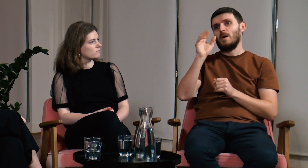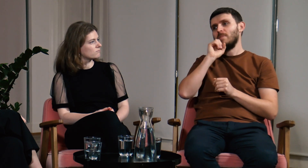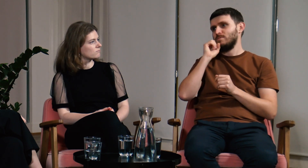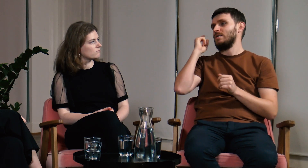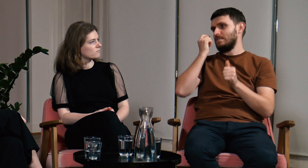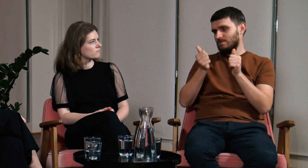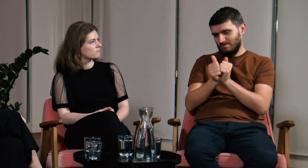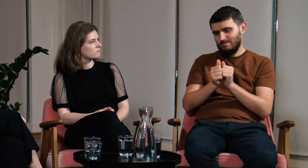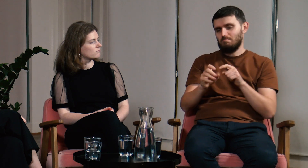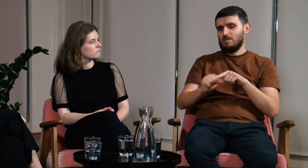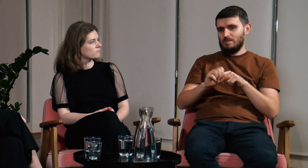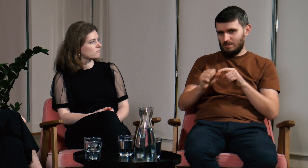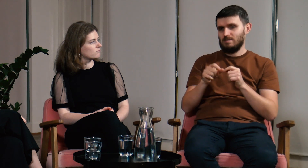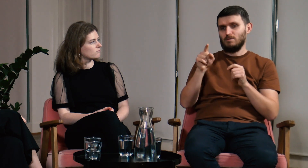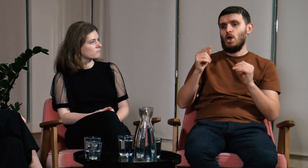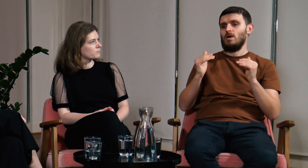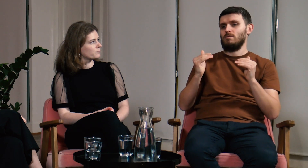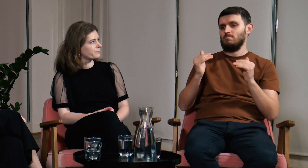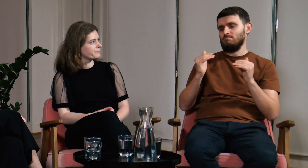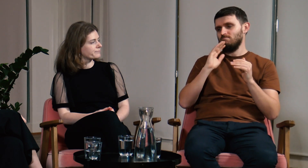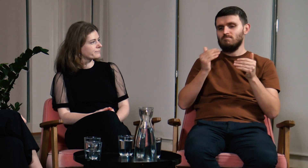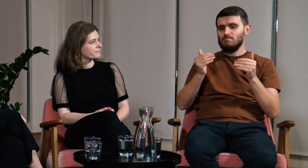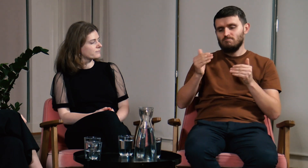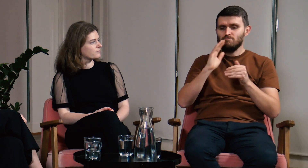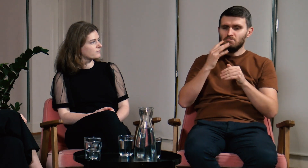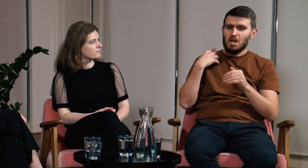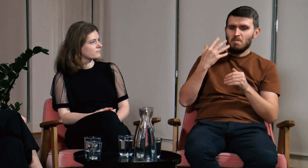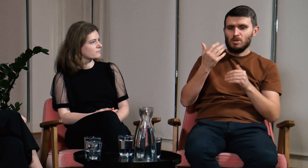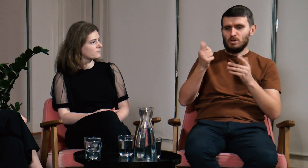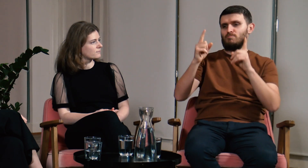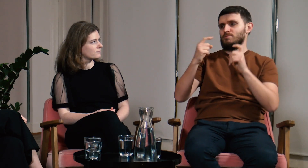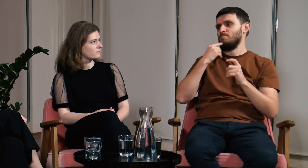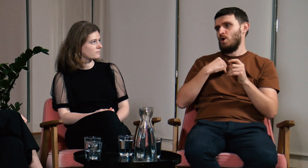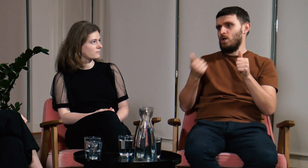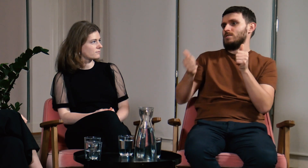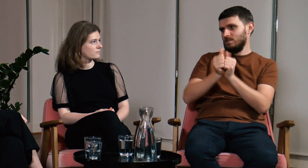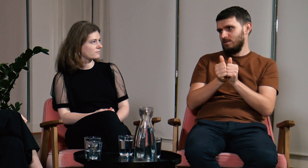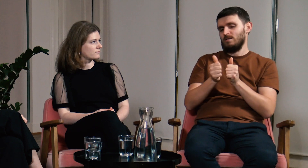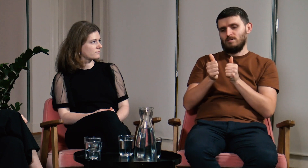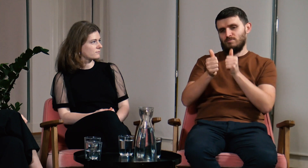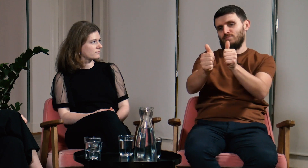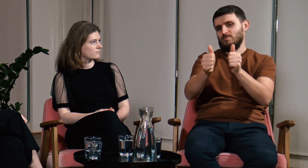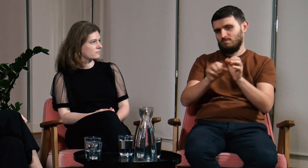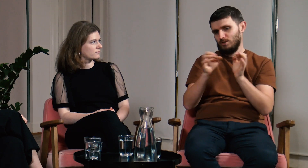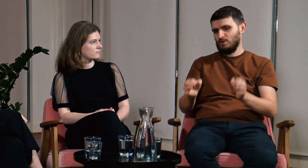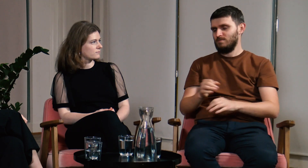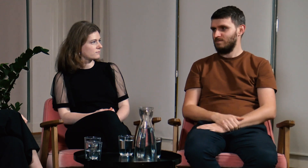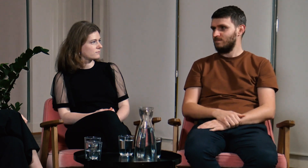Wielu Głuchych, którzy mieli słyszącą babcię doświadczyli podobnej sytuacji. Około piątego roku życia zacząłem uczyć się języka polskiego i do dziś jestem dwujęzyczny.